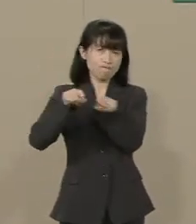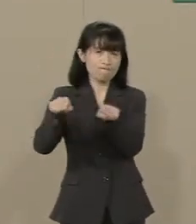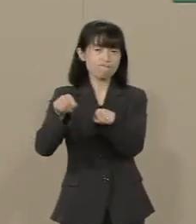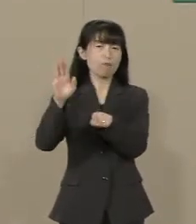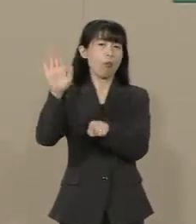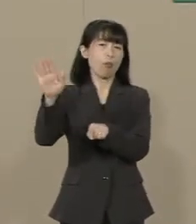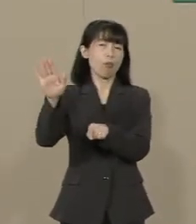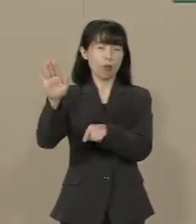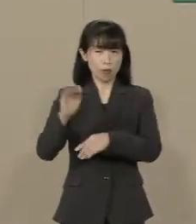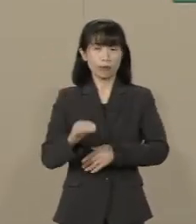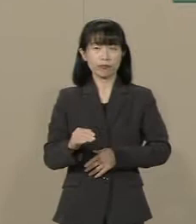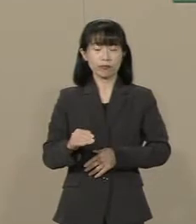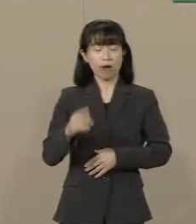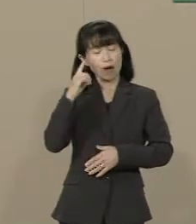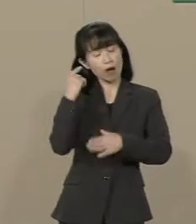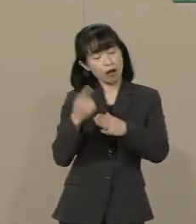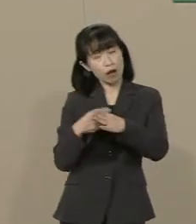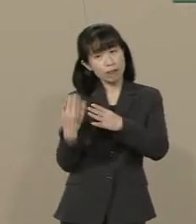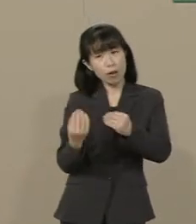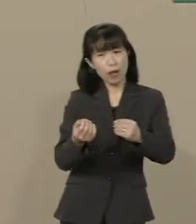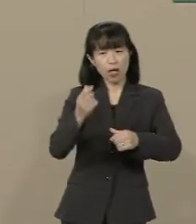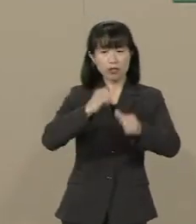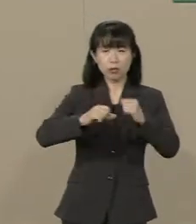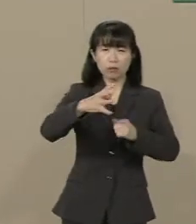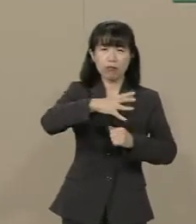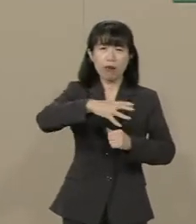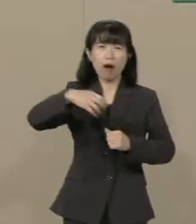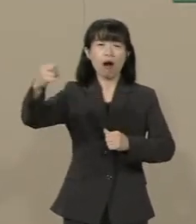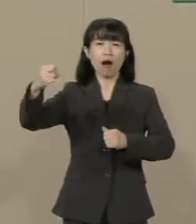気づかないまま自由が 奪われようとしているんです